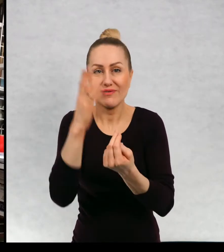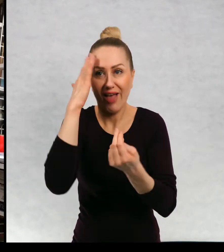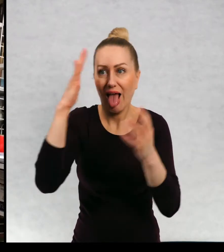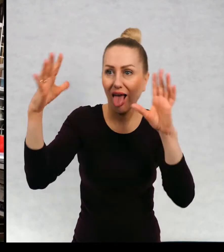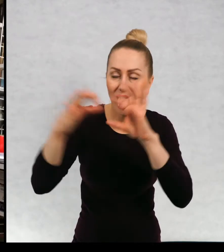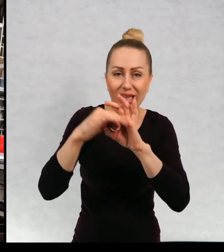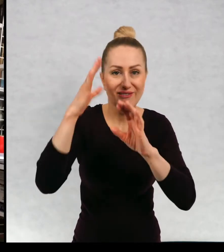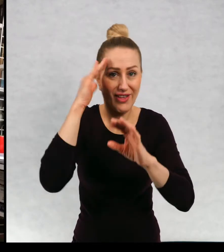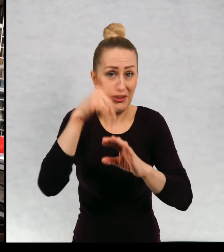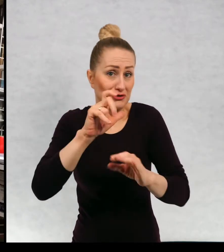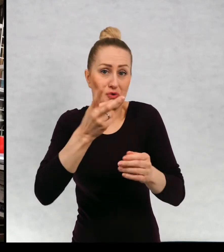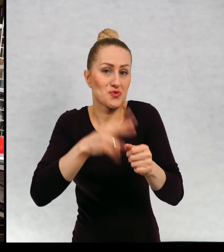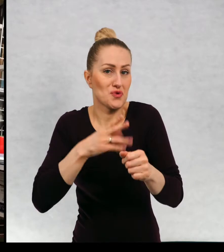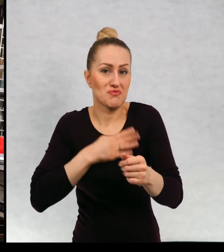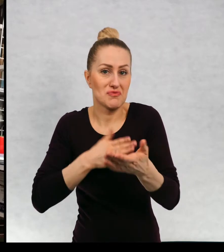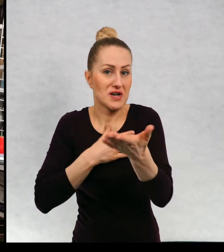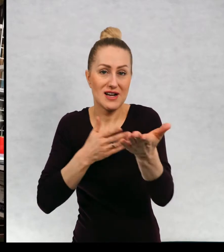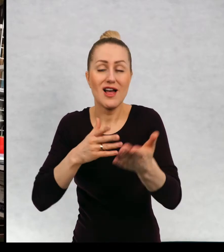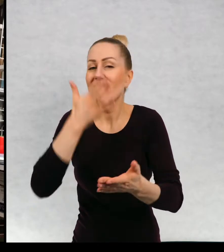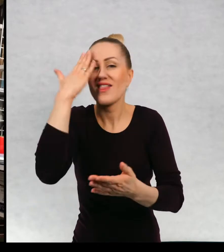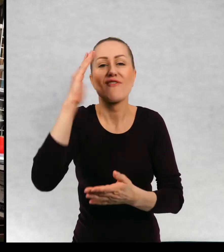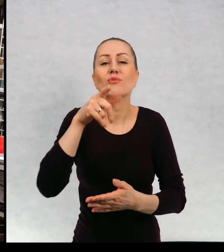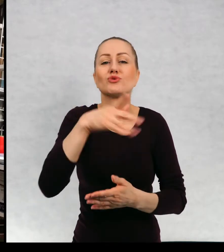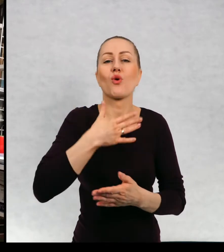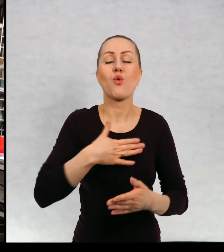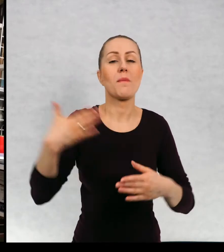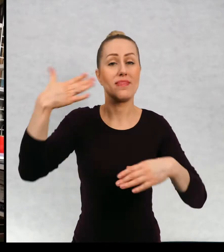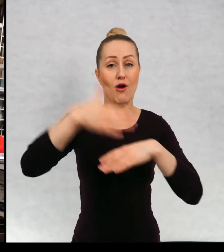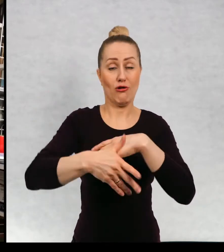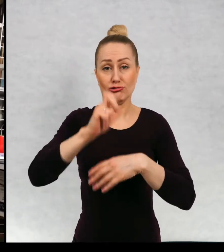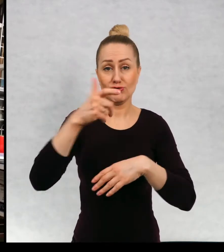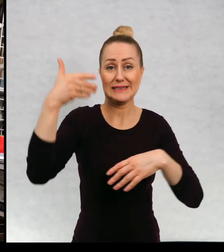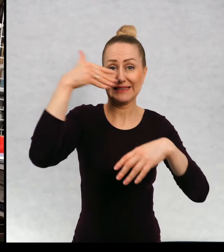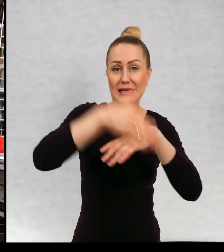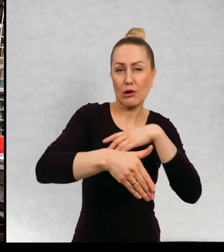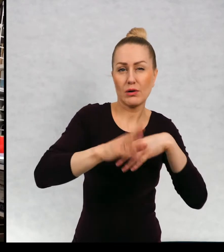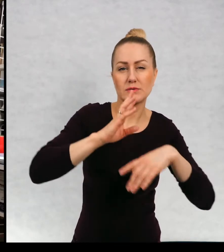Nie wiem też, jakie lubicie typy zakończeń, czy wolicie zakończenia